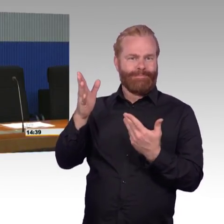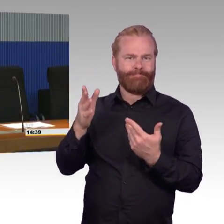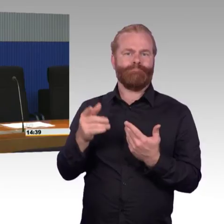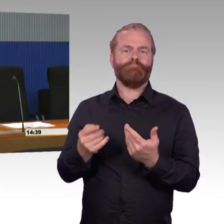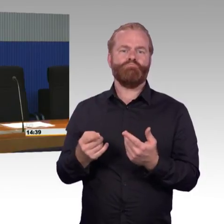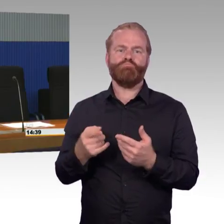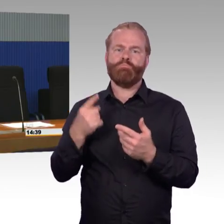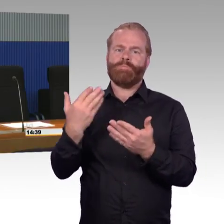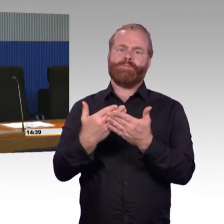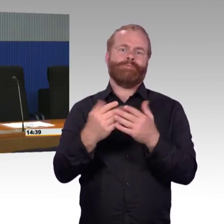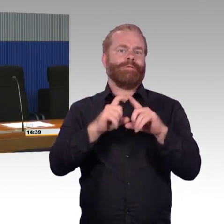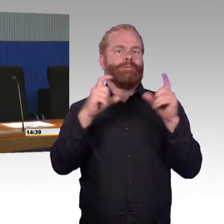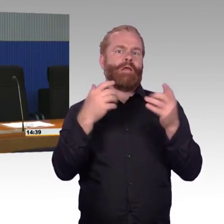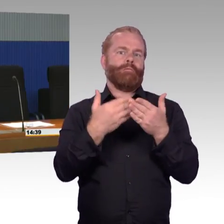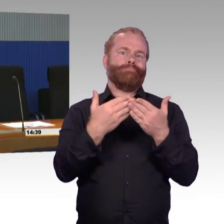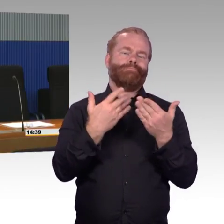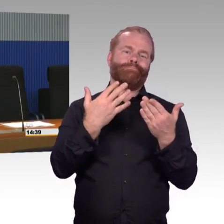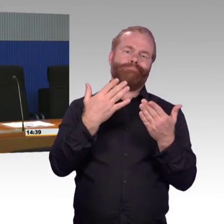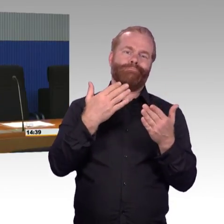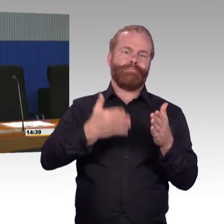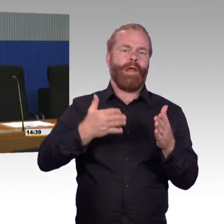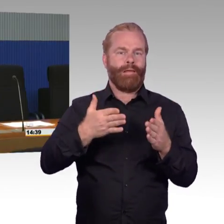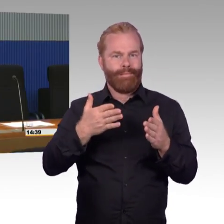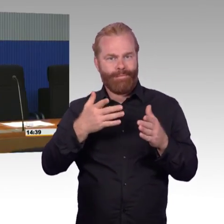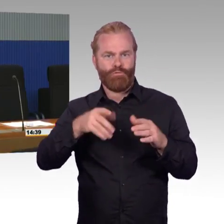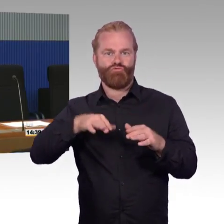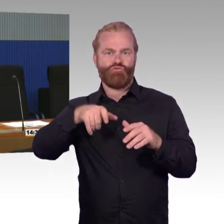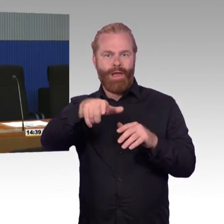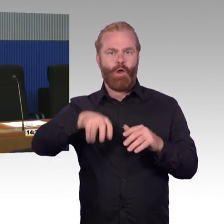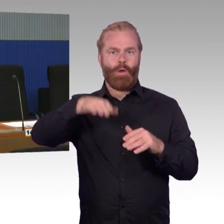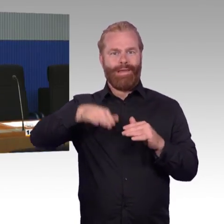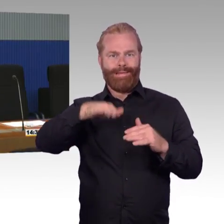Wir haben 5500 Bahnhöfe, von den sind 4000 inzwischen stufenfrei,